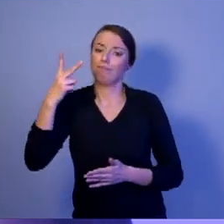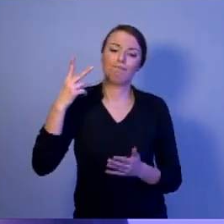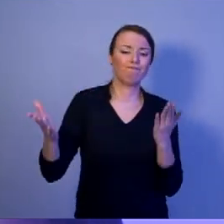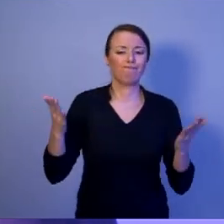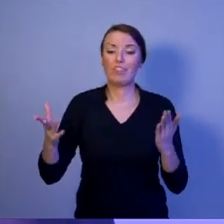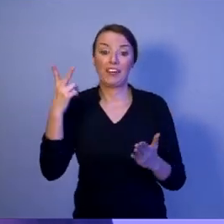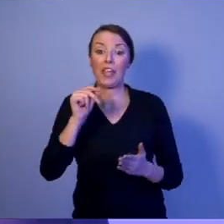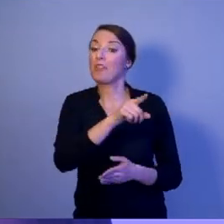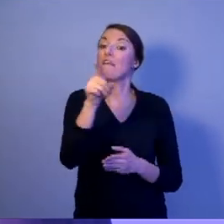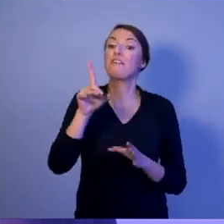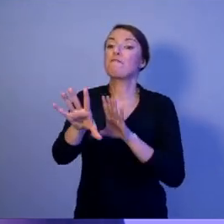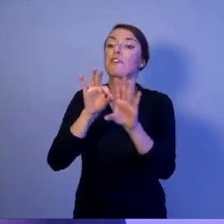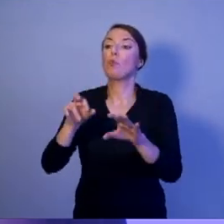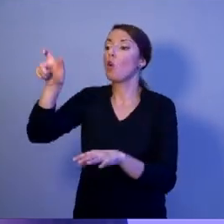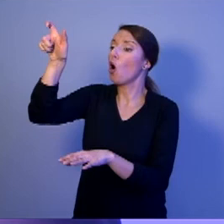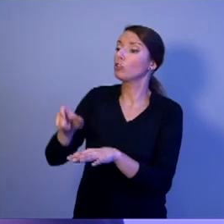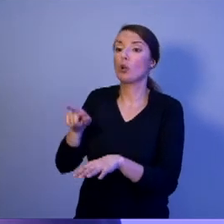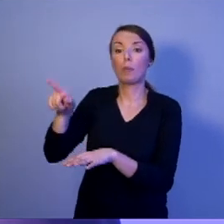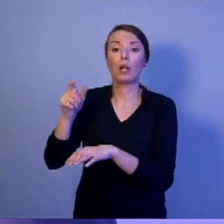bezpieczeństwem naszego państwa, kiedy będzie zagrożenie.